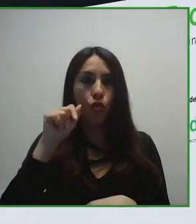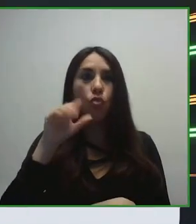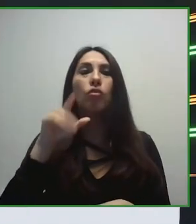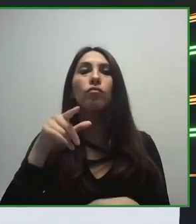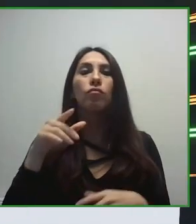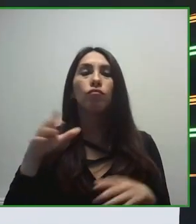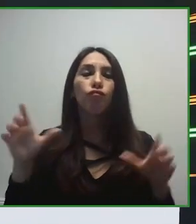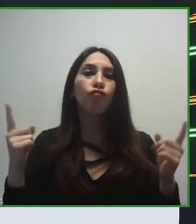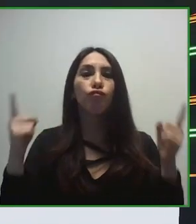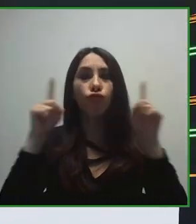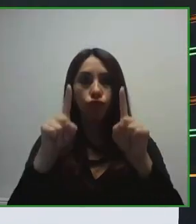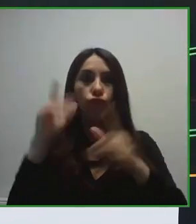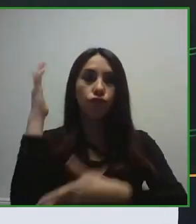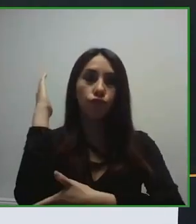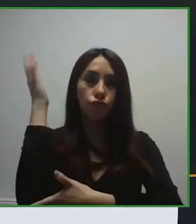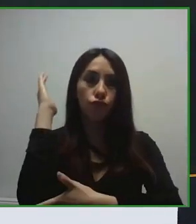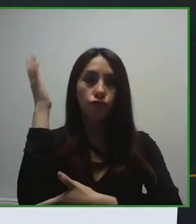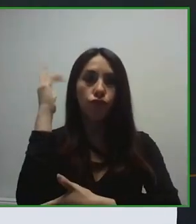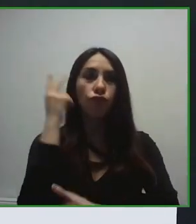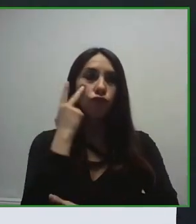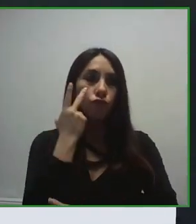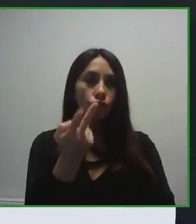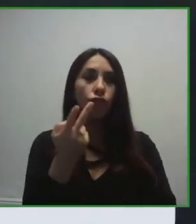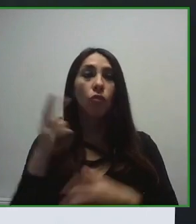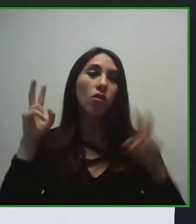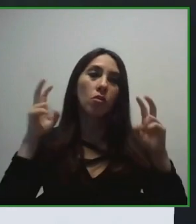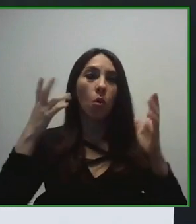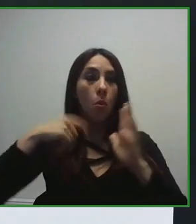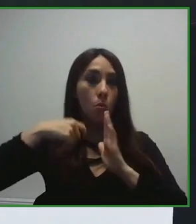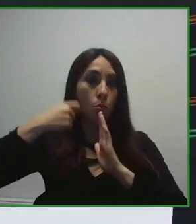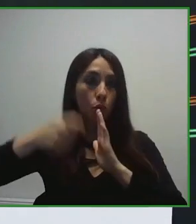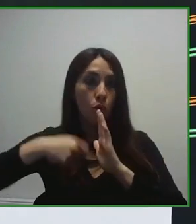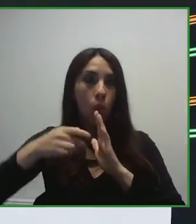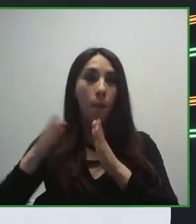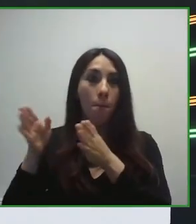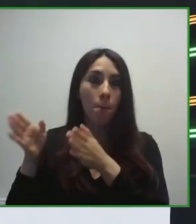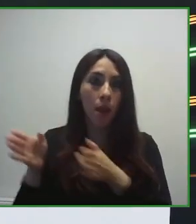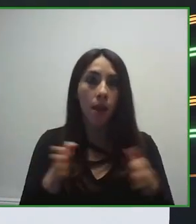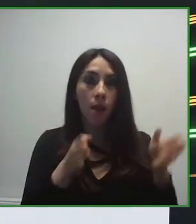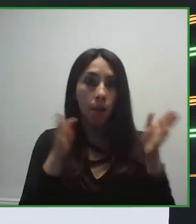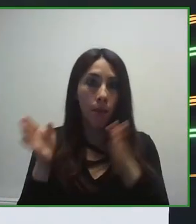En el ámbito del turismo, siguiendo con nuestra línea de trabajo, con esta visión